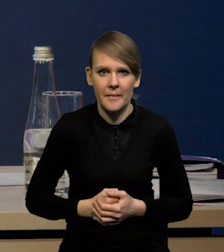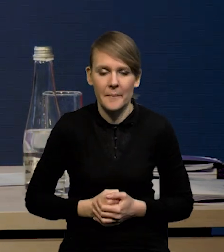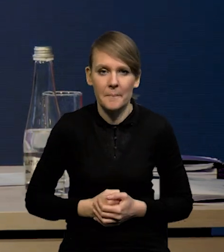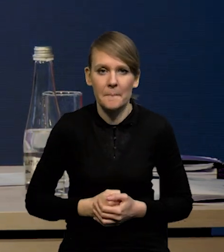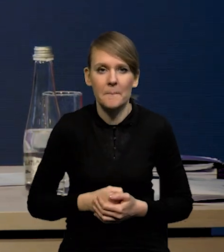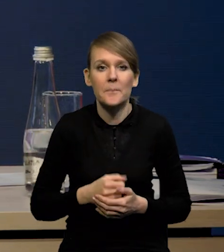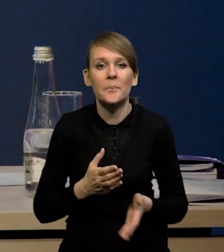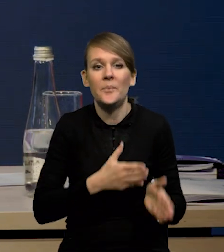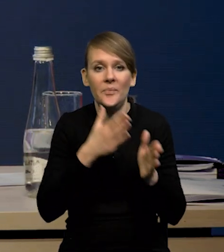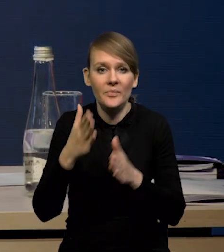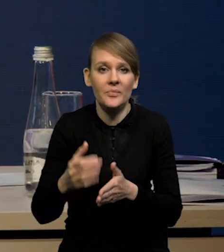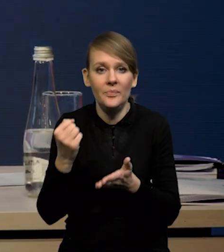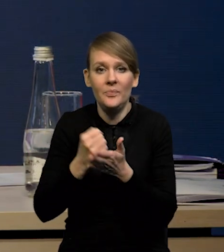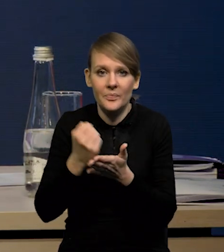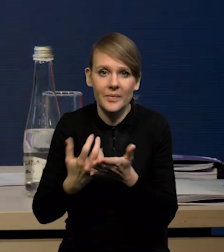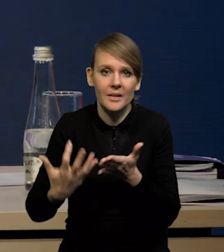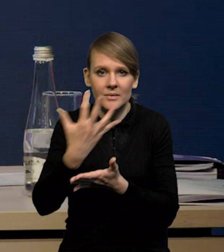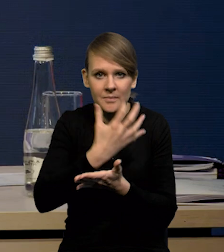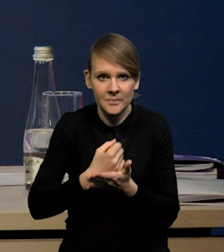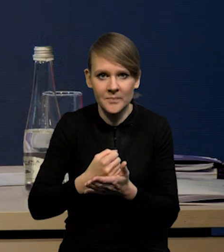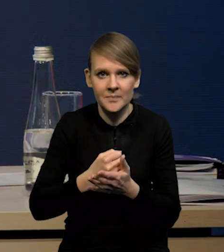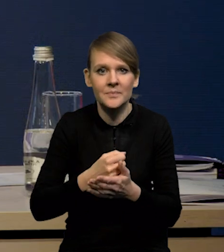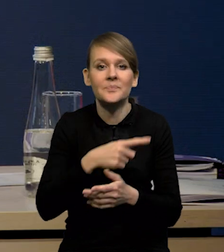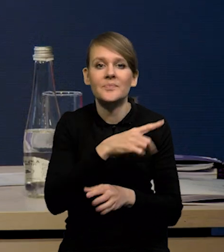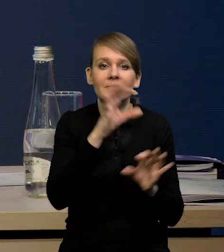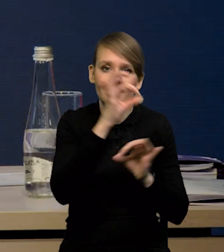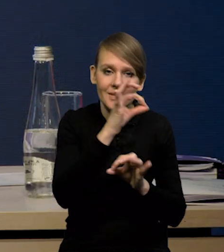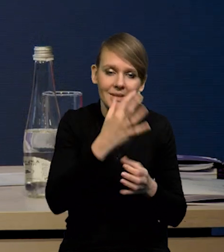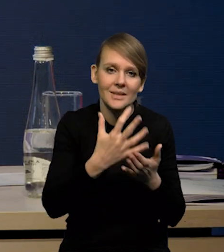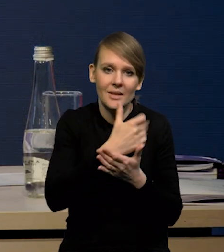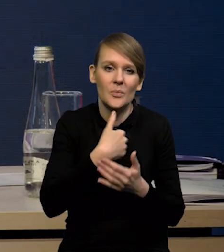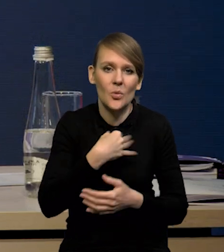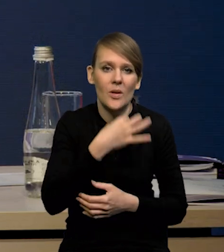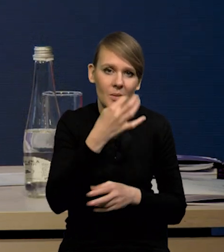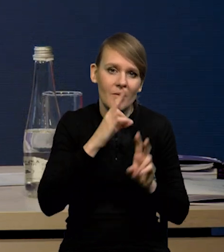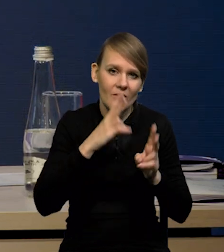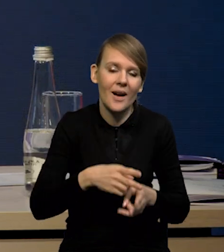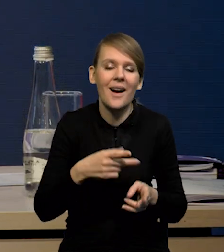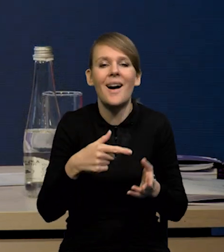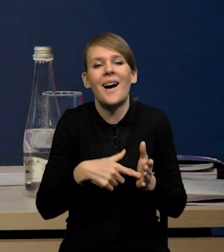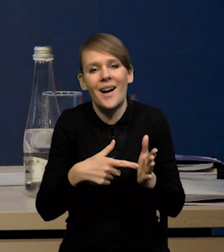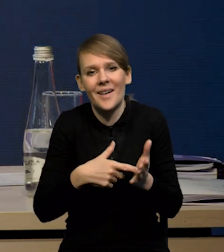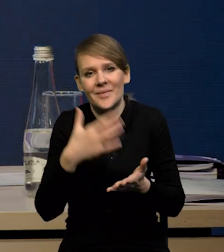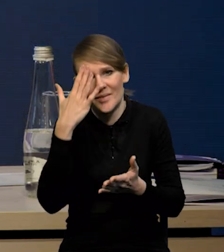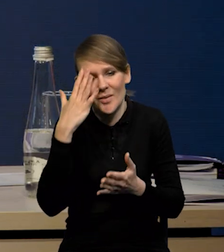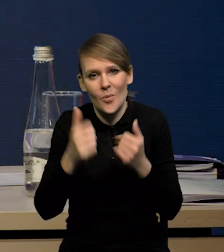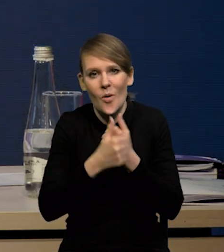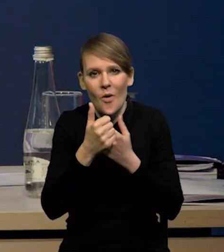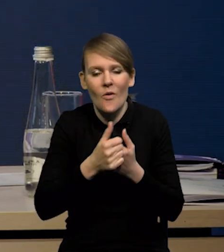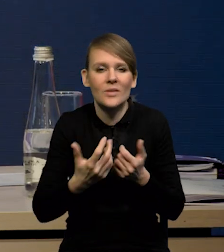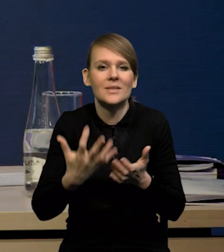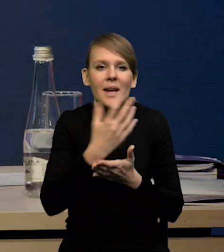W przypadku wynagrodzeń, rzeczywiście lepsze te wynagrodzenia za styczeń były. To jest oczywiście efekt wprowadzenia płacy minimalnej,